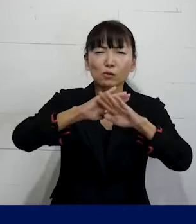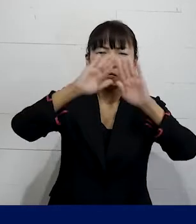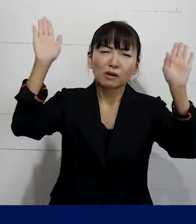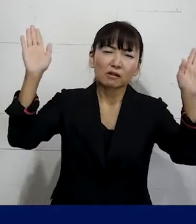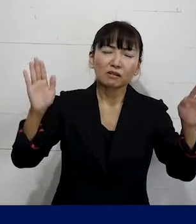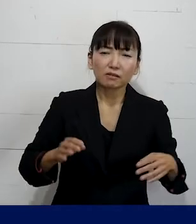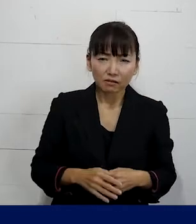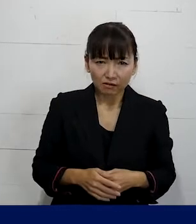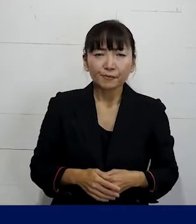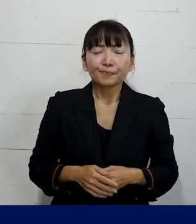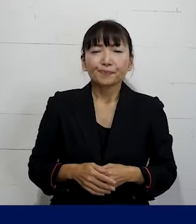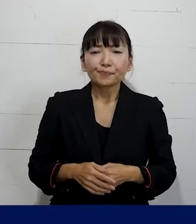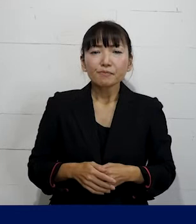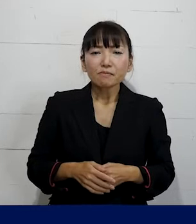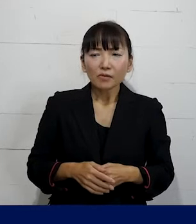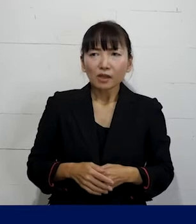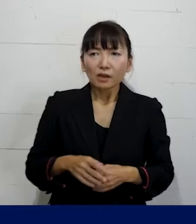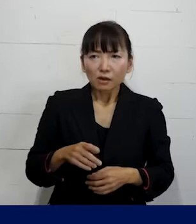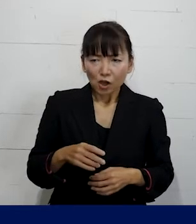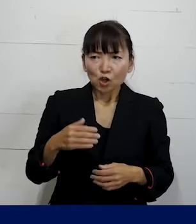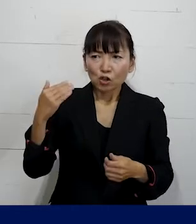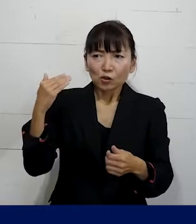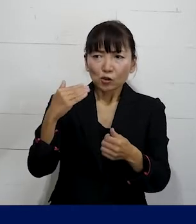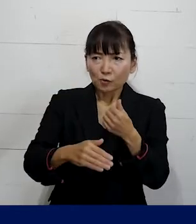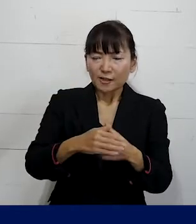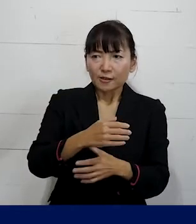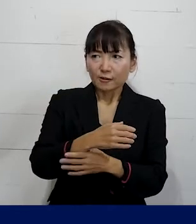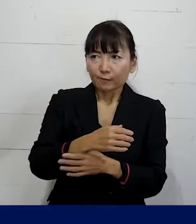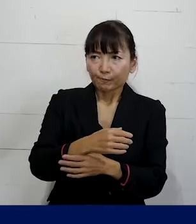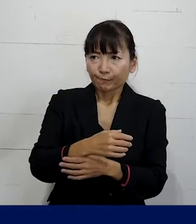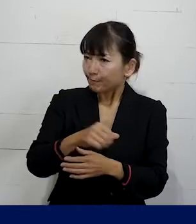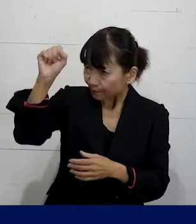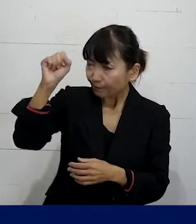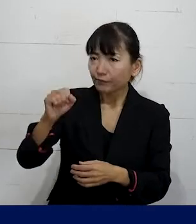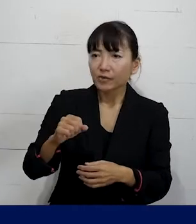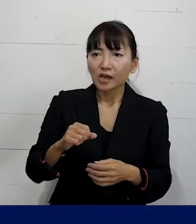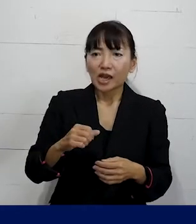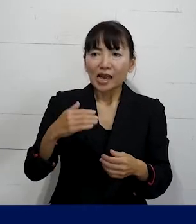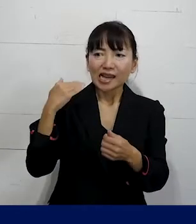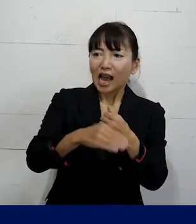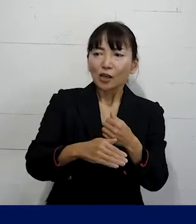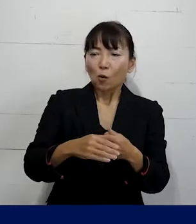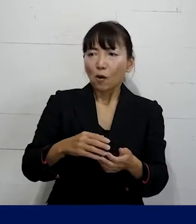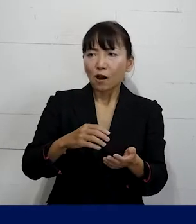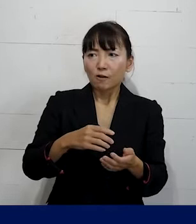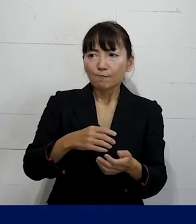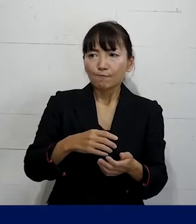そして まずクビにするな このまま解雇するのは許さない